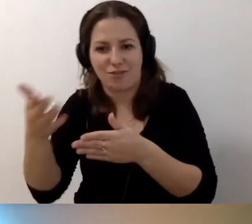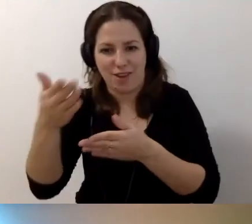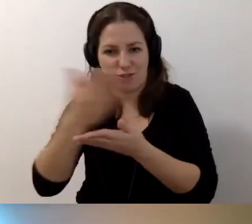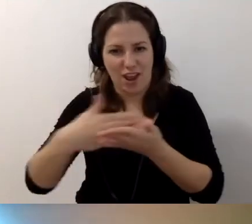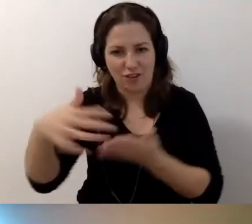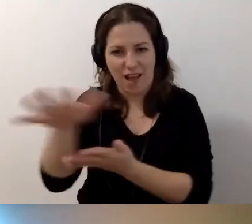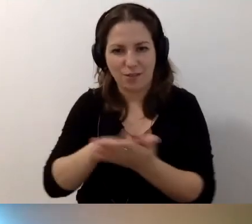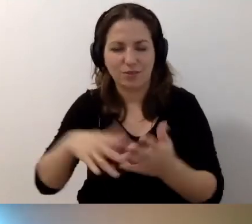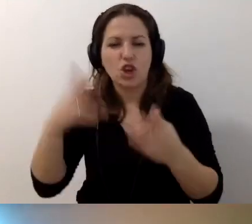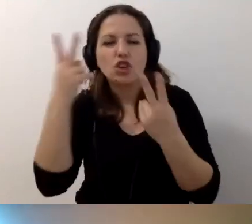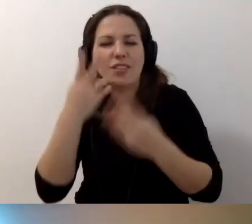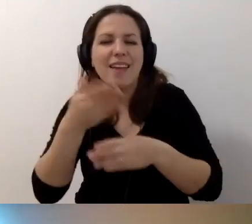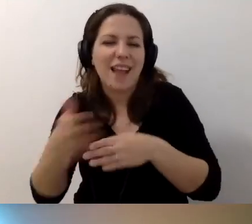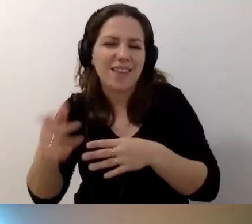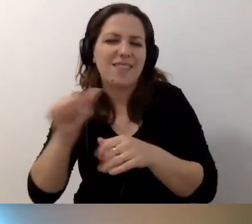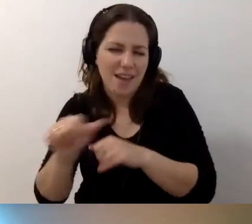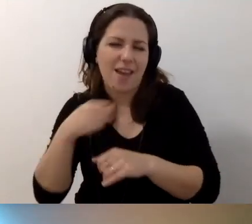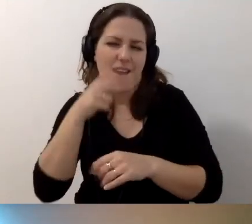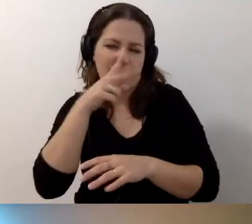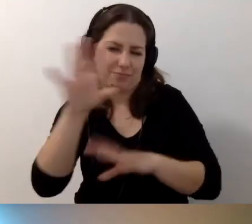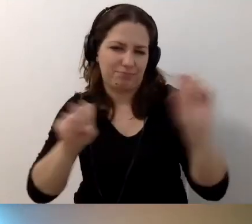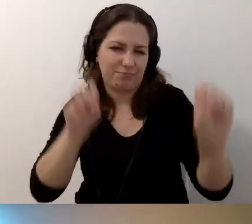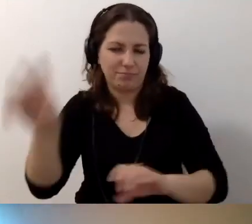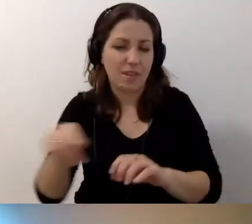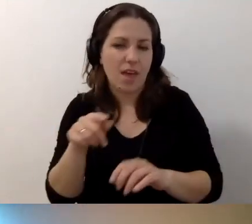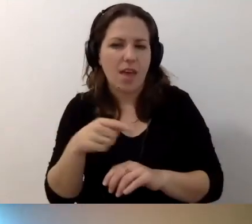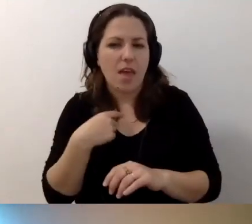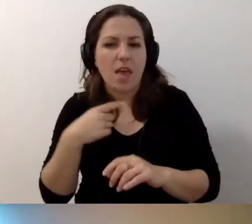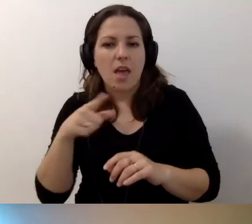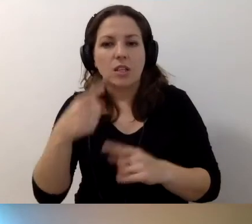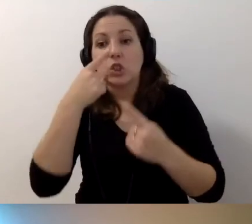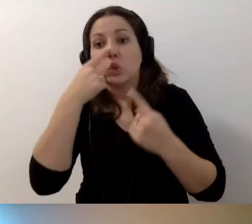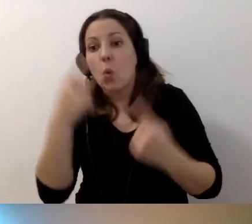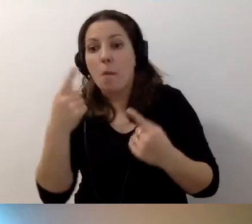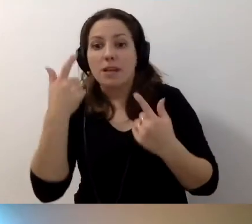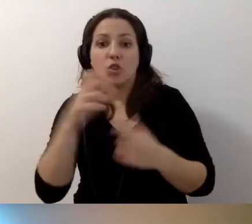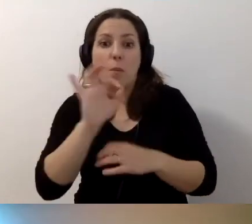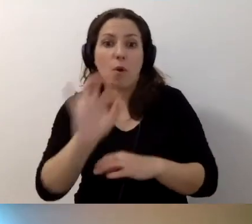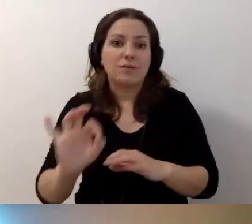To „Czytaj dalej” funkcjonuje. Może to nie jest stuprocentowo szczęśliwe rozwiązanie,